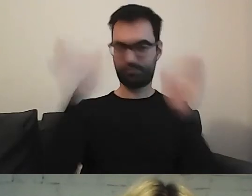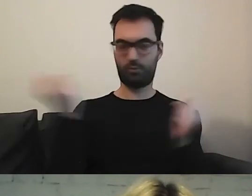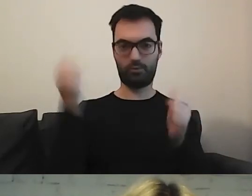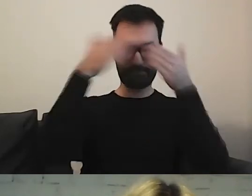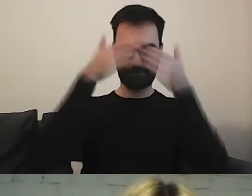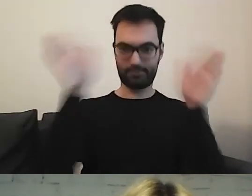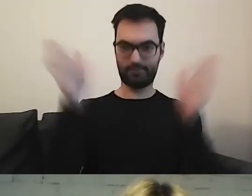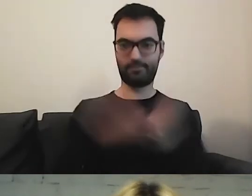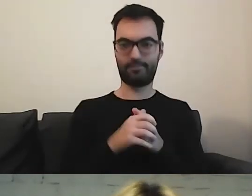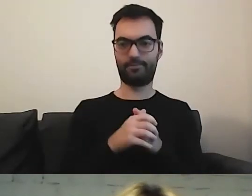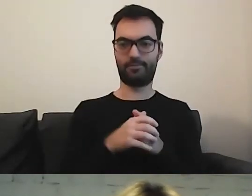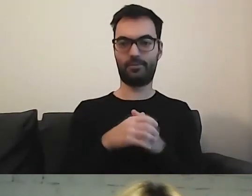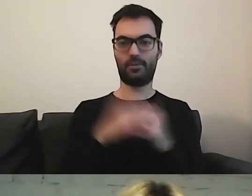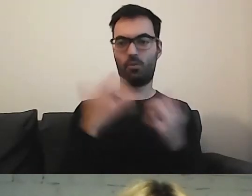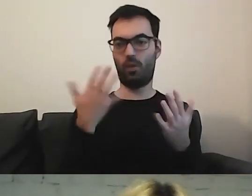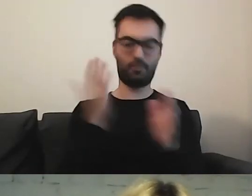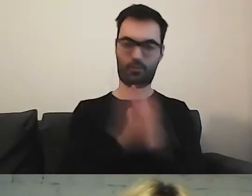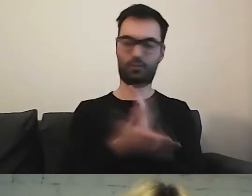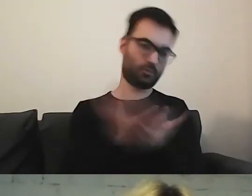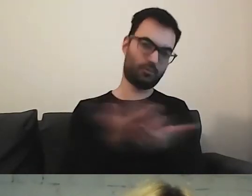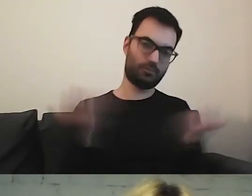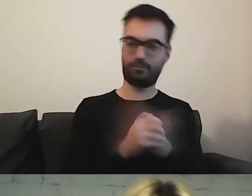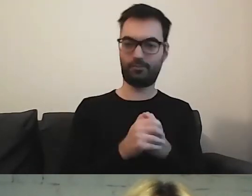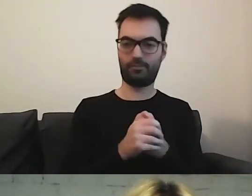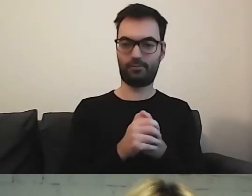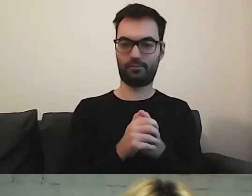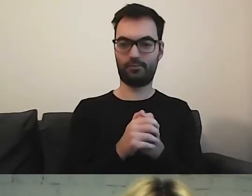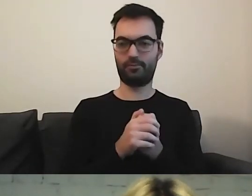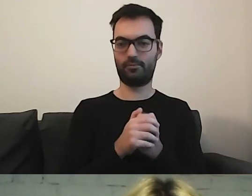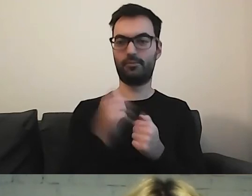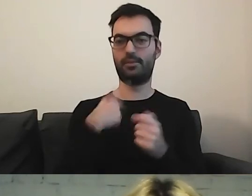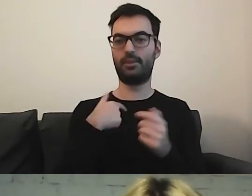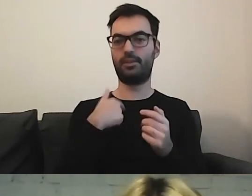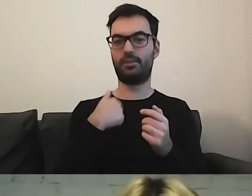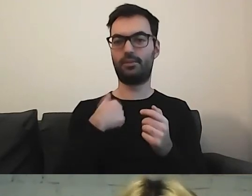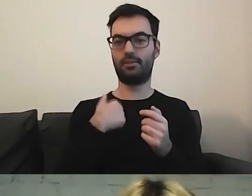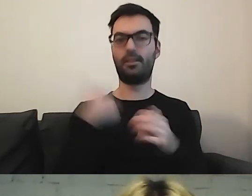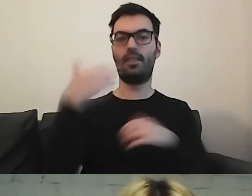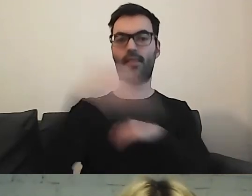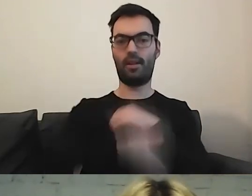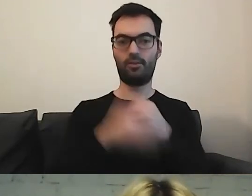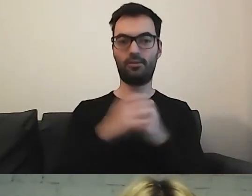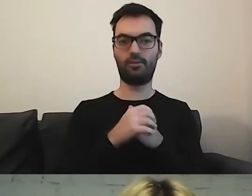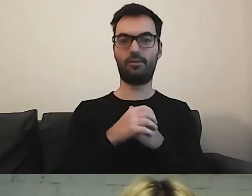Prosto, prościej, najprościej. Po prostu. w takim razie zakończę share'owanie.